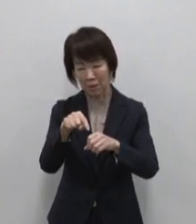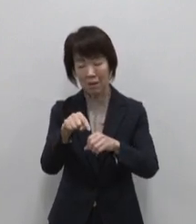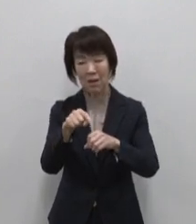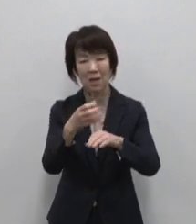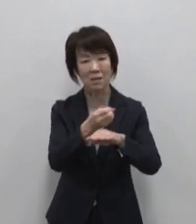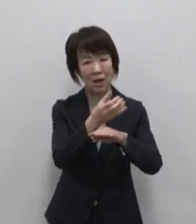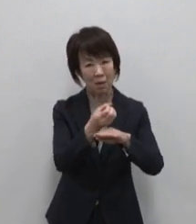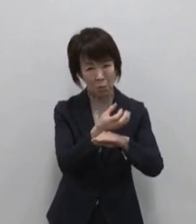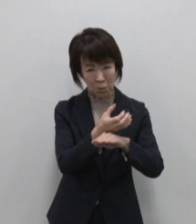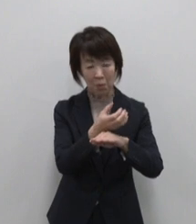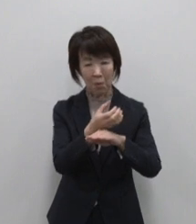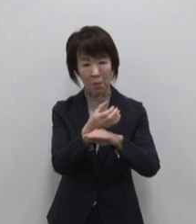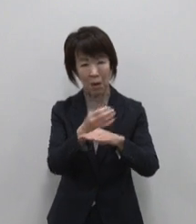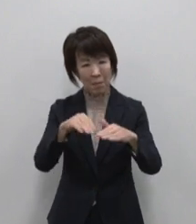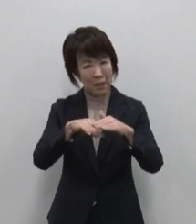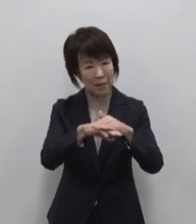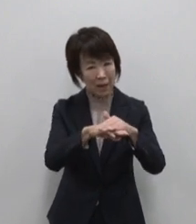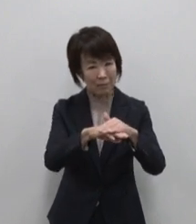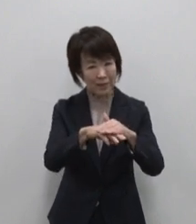隠れた魅力を掘り起こし